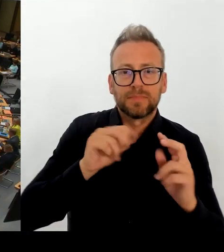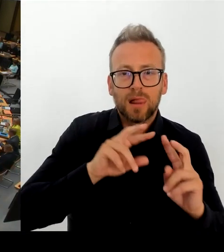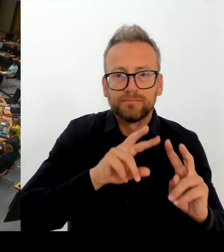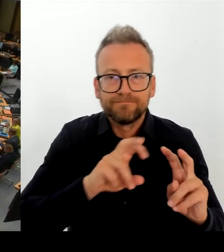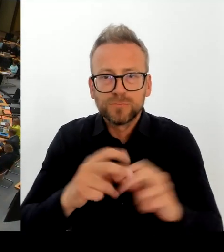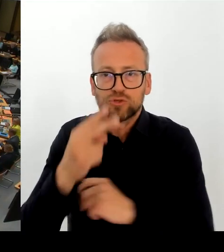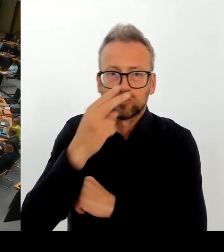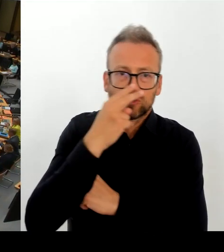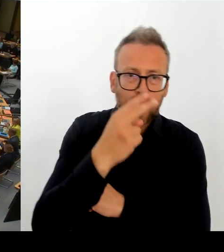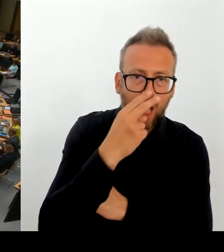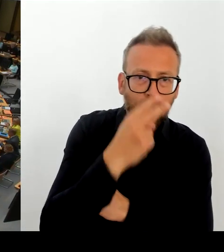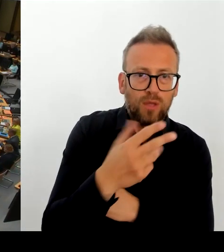(Rednerwechsel) Frau Senatorin, bitte schön.